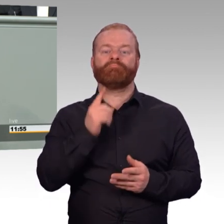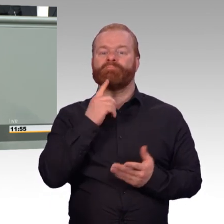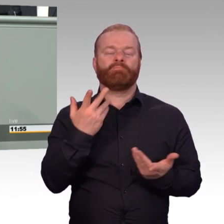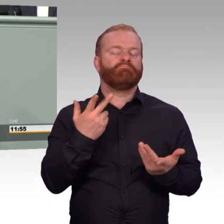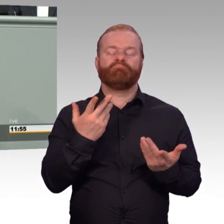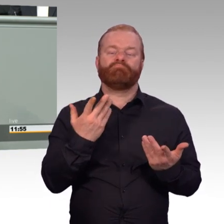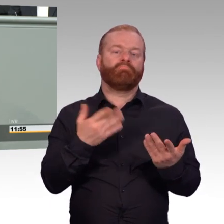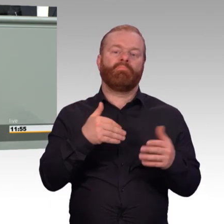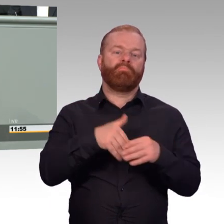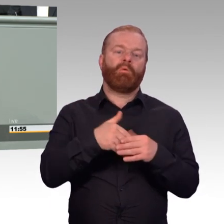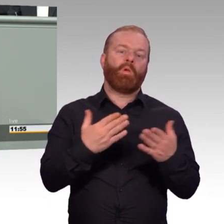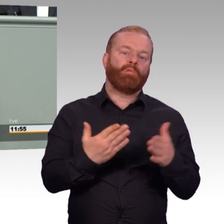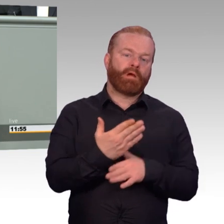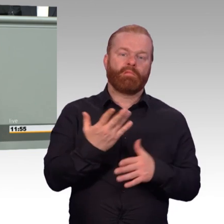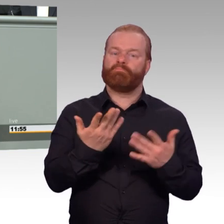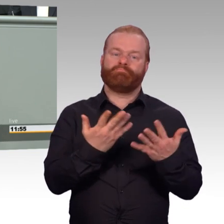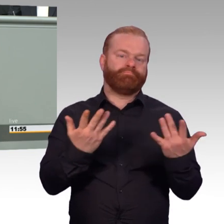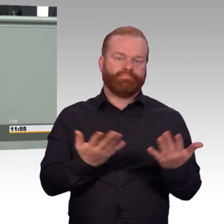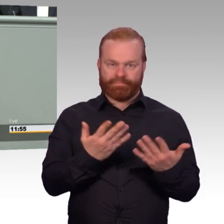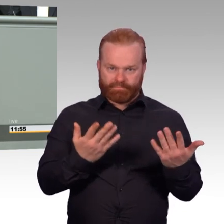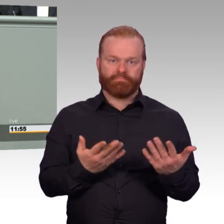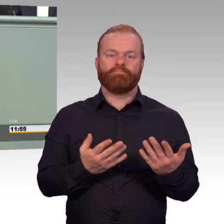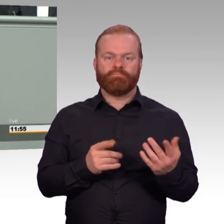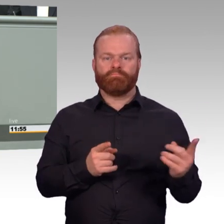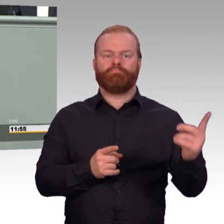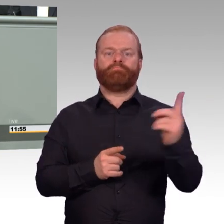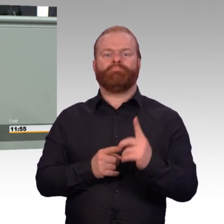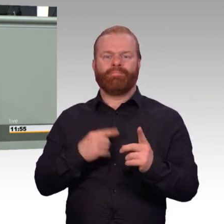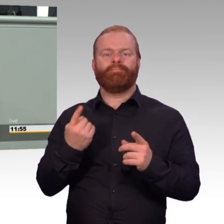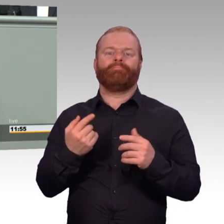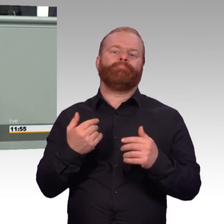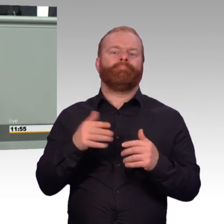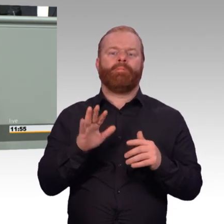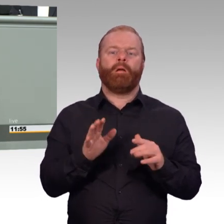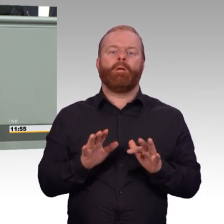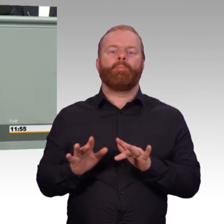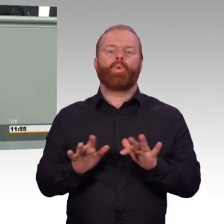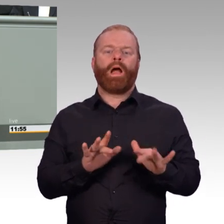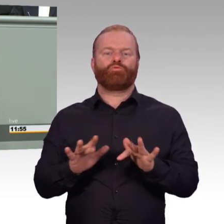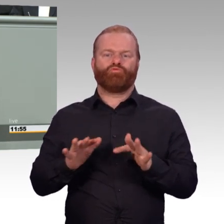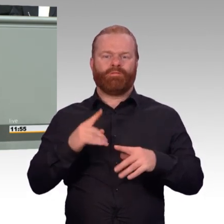wo jeder Einzelfall genau betrachtet werden musste. Dieses Gesetz regelt jetzt neu,